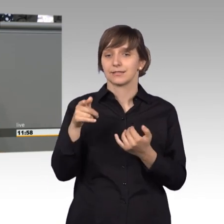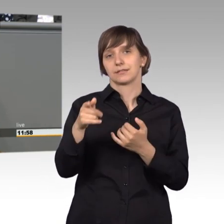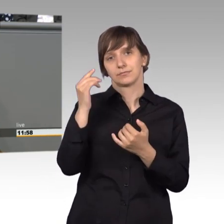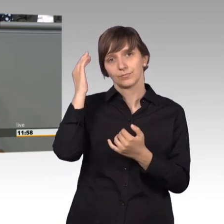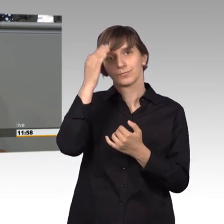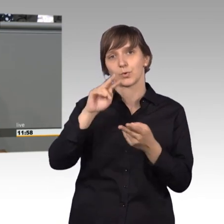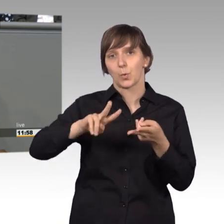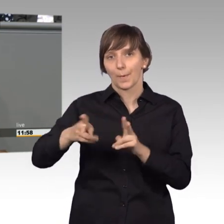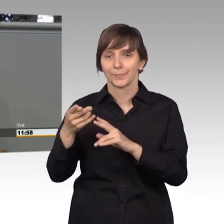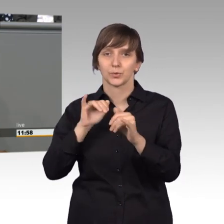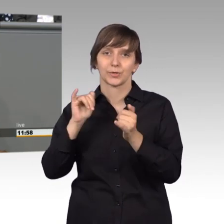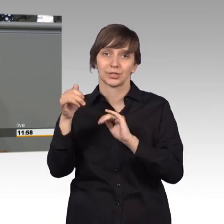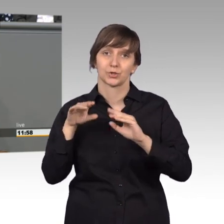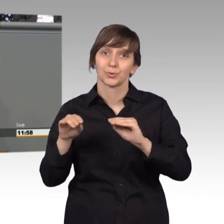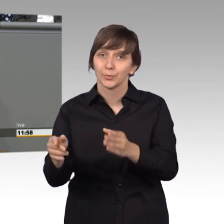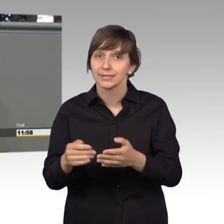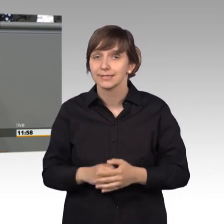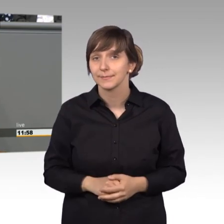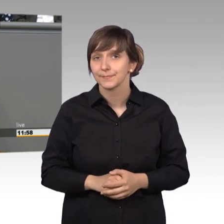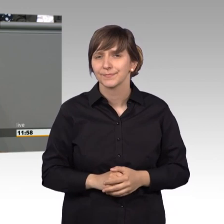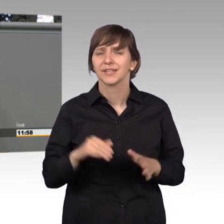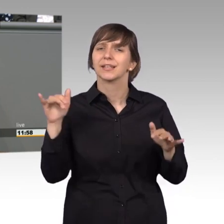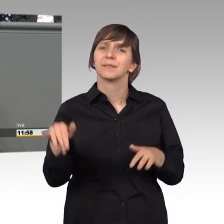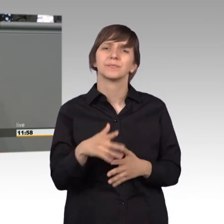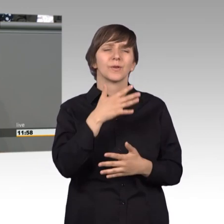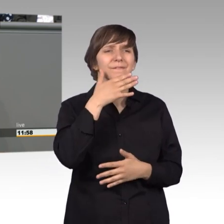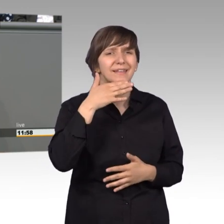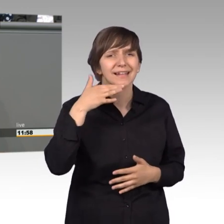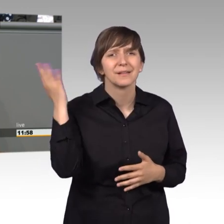Es gibt darüber hinaus noch viel mehr was tatsächlich verändert